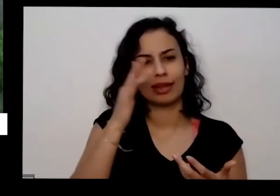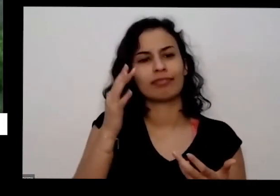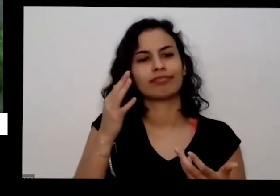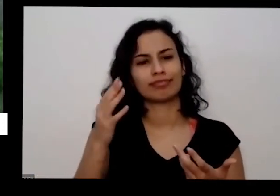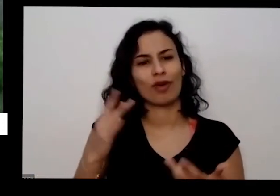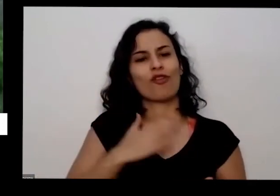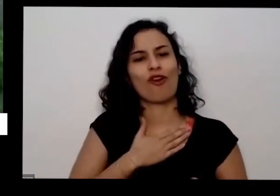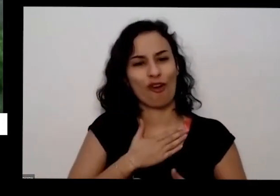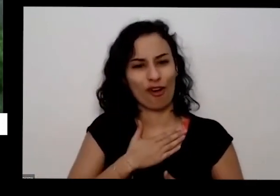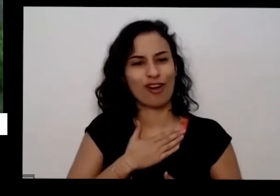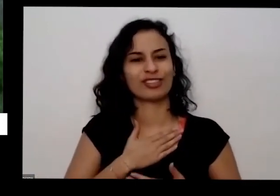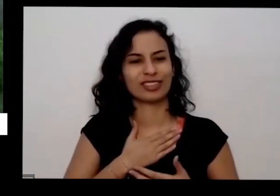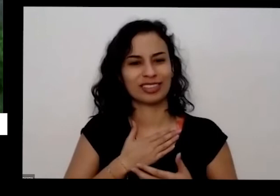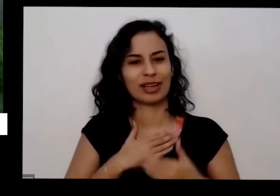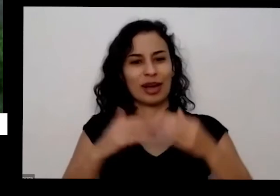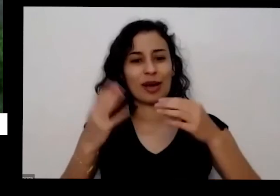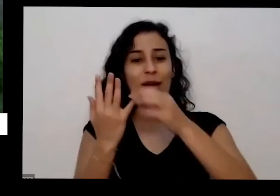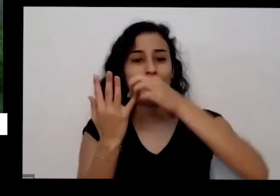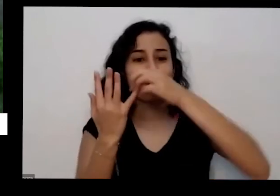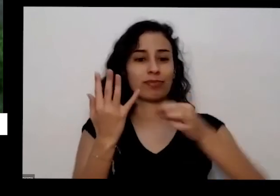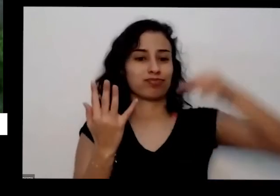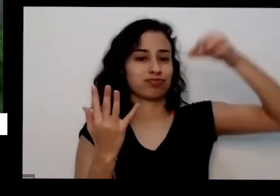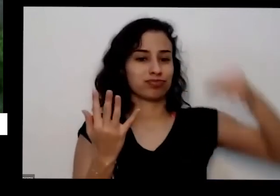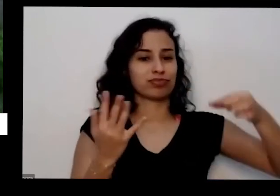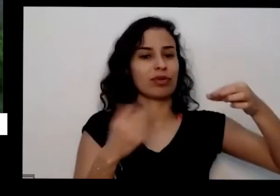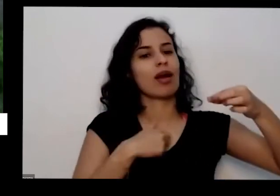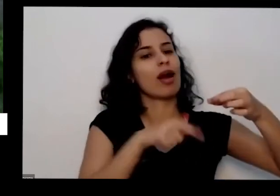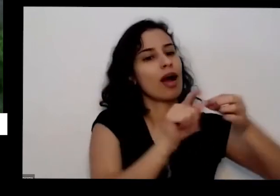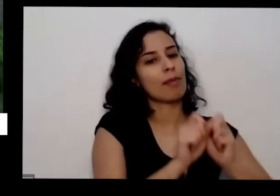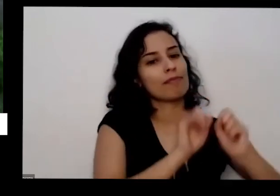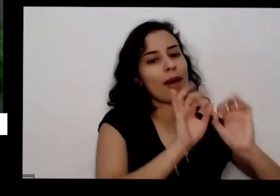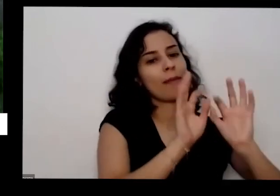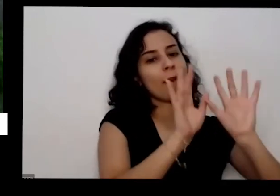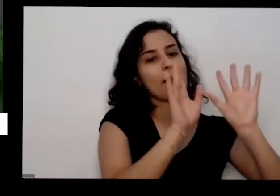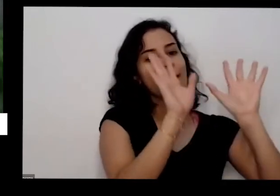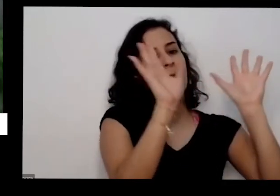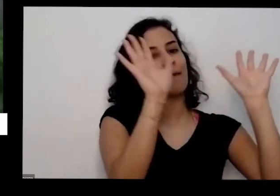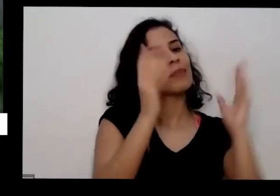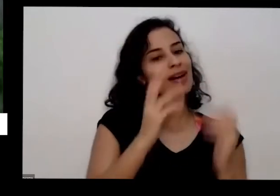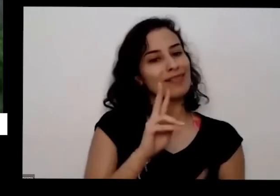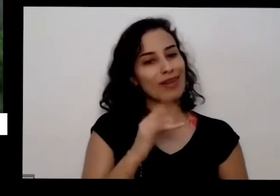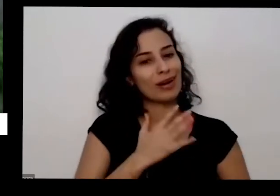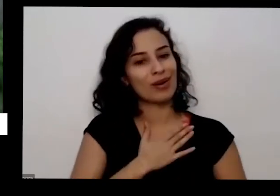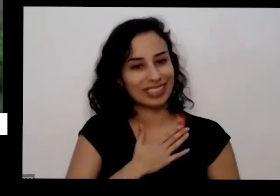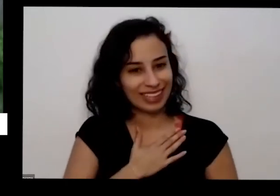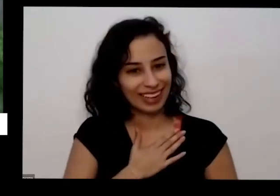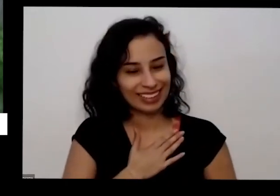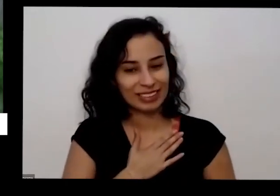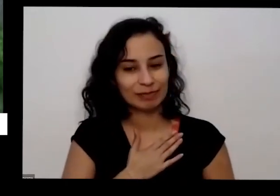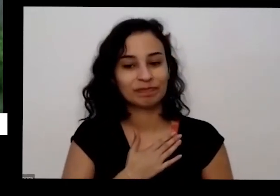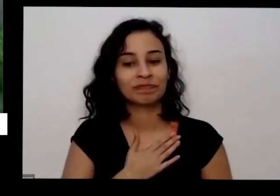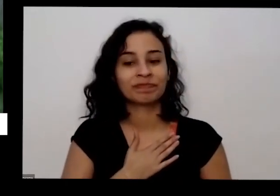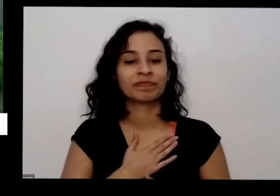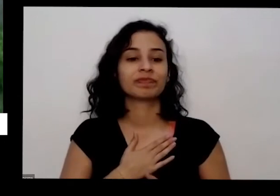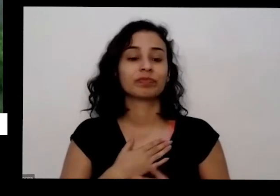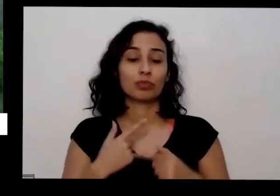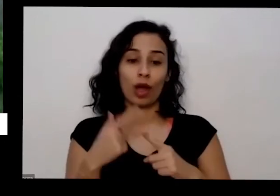dar um monte de outros no dias não vai crescer mais ainda porque uma coisa que já descobrir é